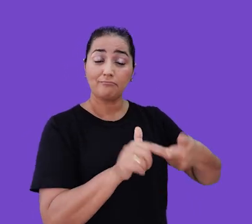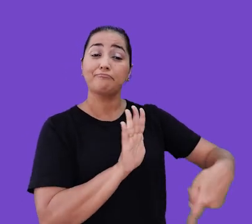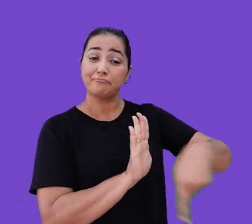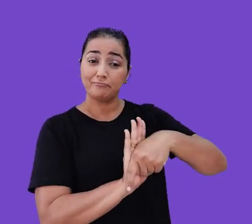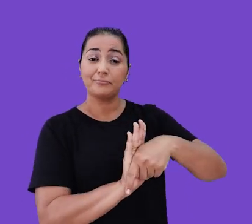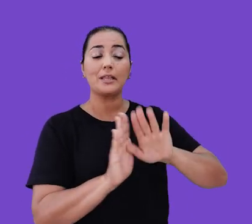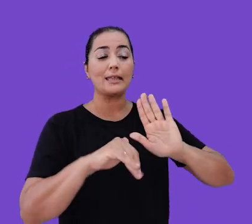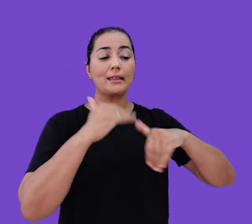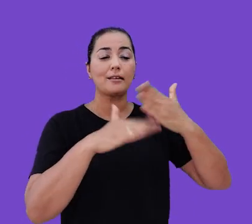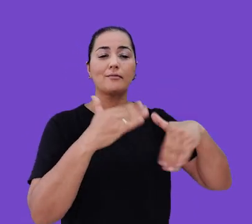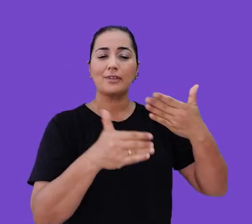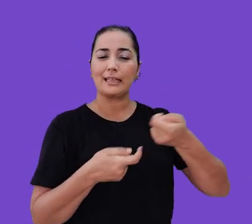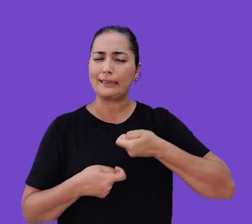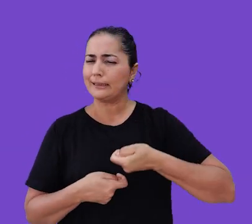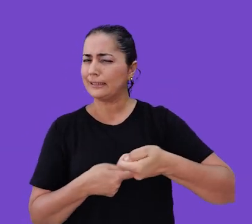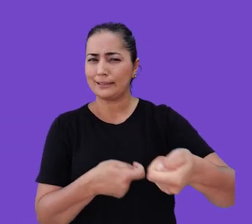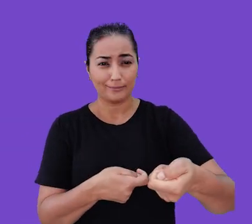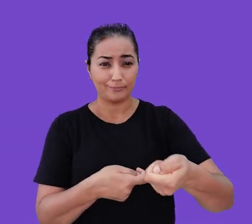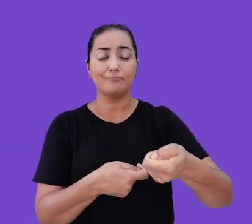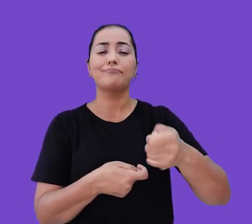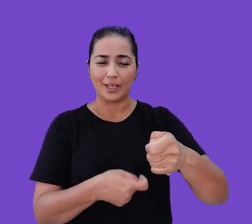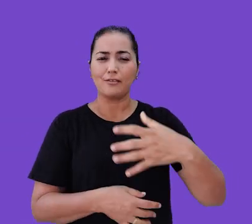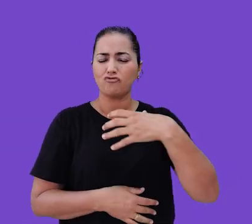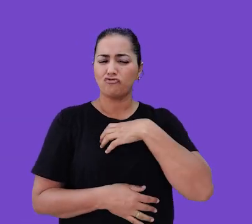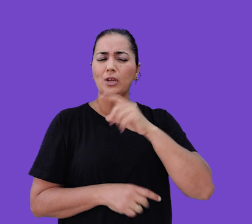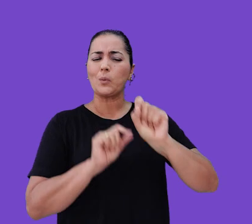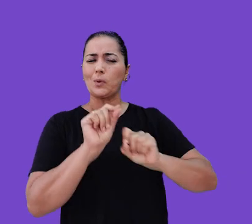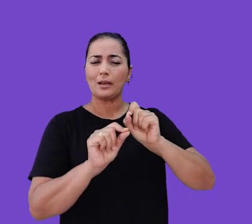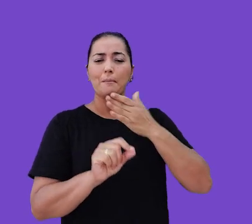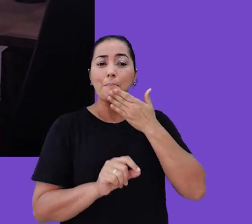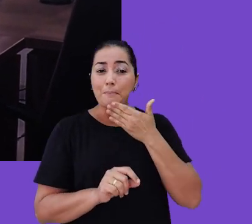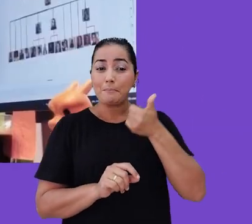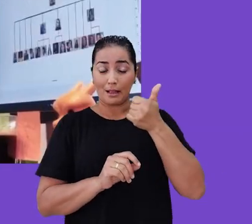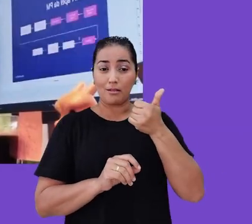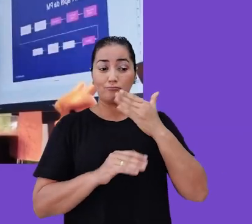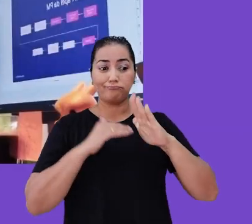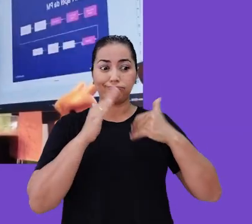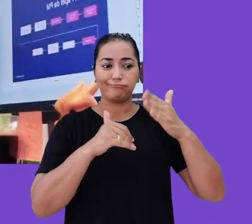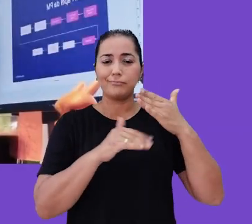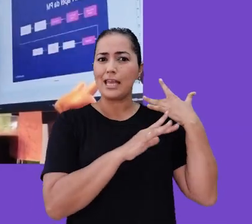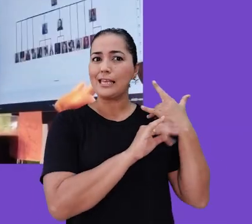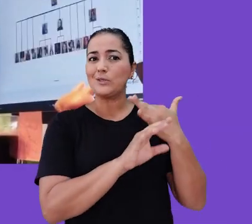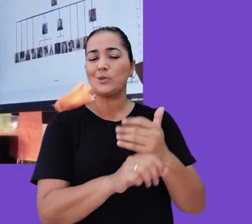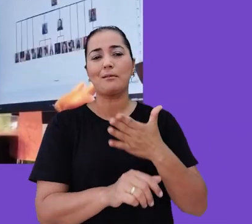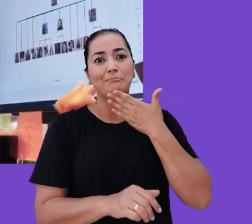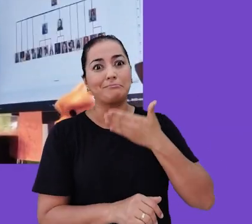e se desenvolvam constantemente. Dessa forma, conseguimos construir melhores processos e gerar excelentes resultados para os nossos clientes,